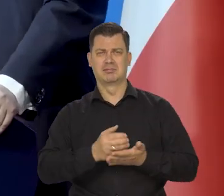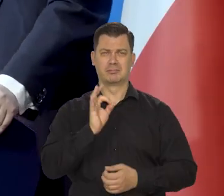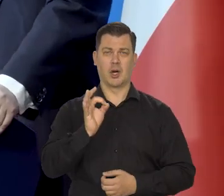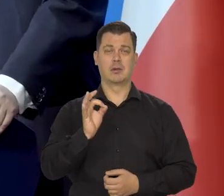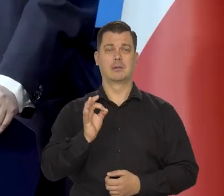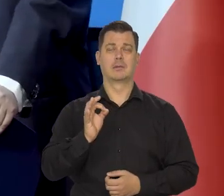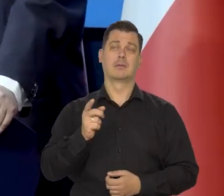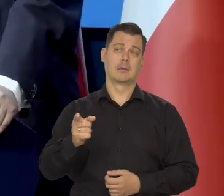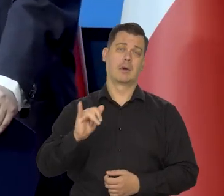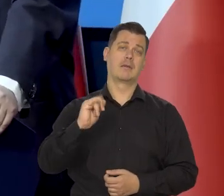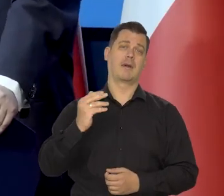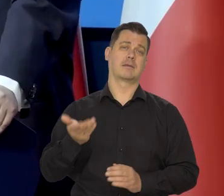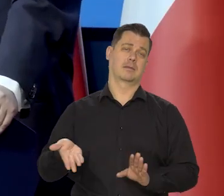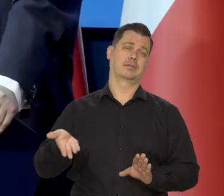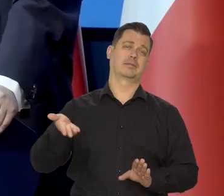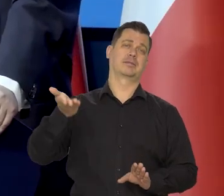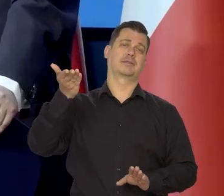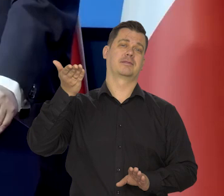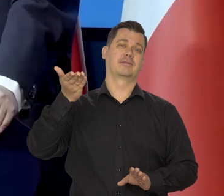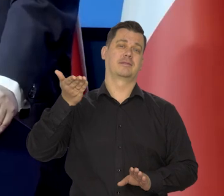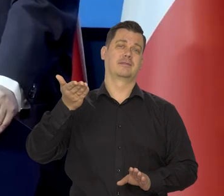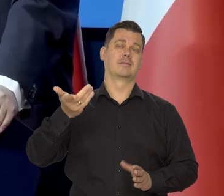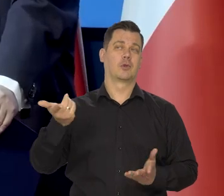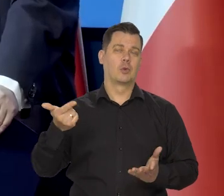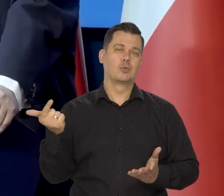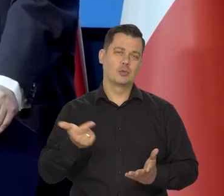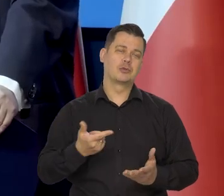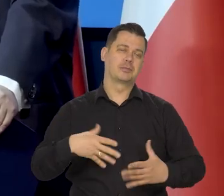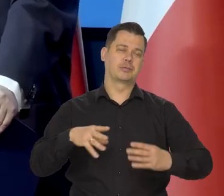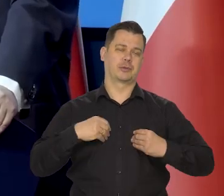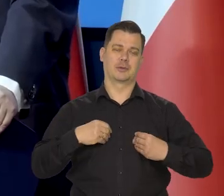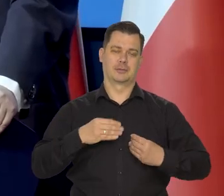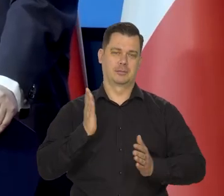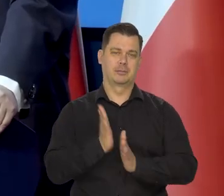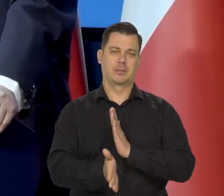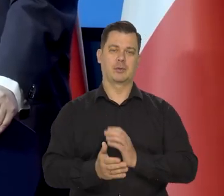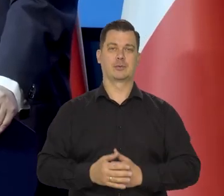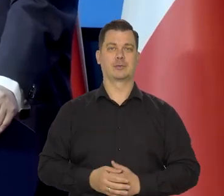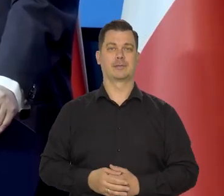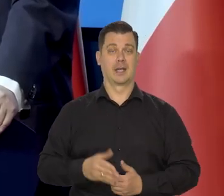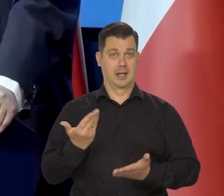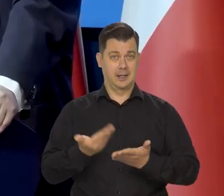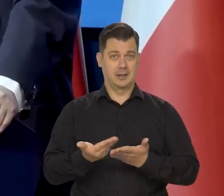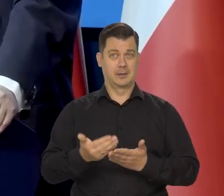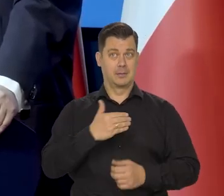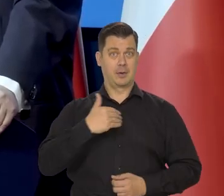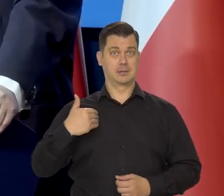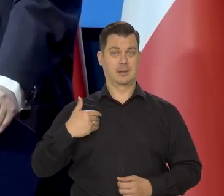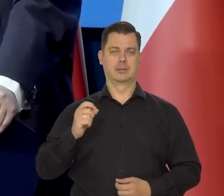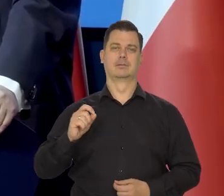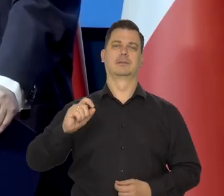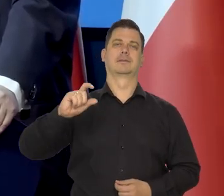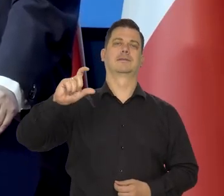to trzeba tolerować nieco podwyższoną inflację. Dlatego w Polsce, jak państwo wiedzą?